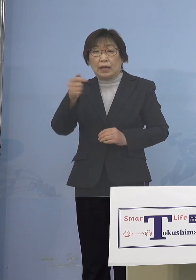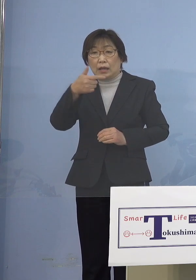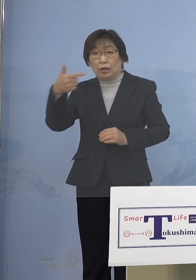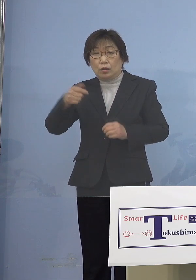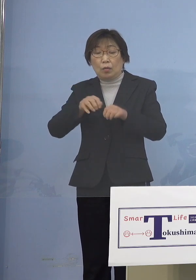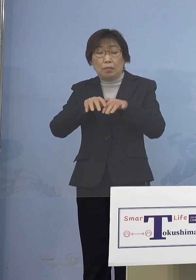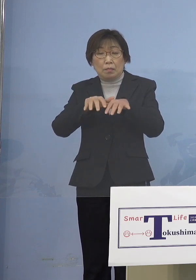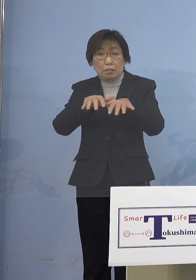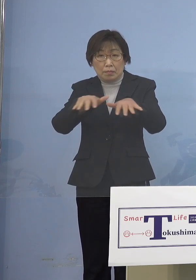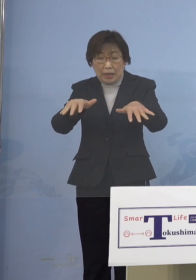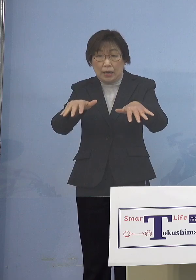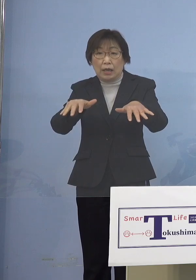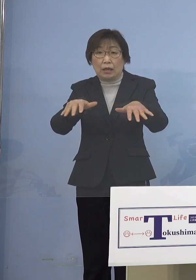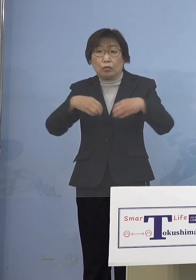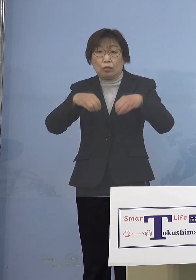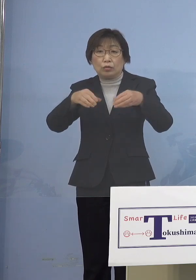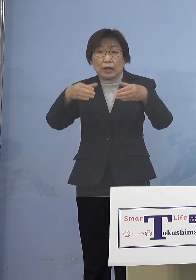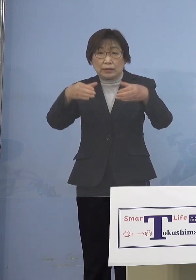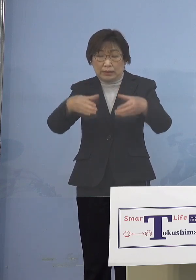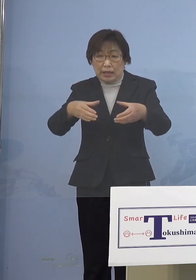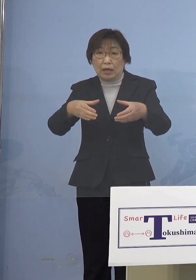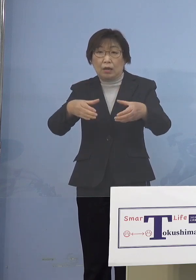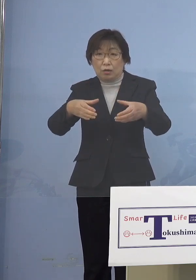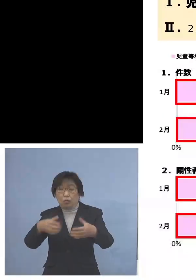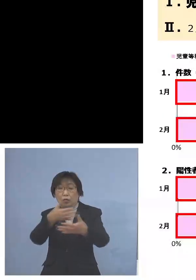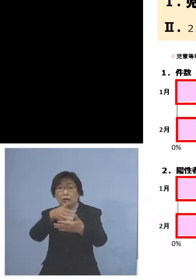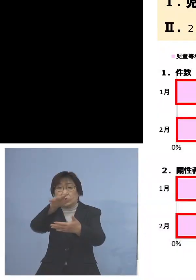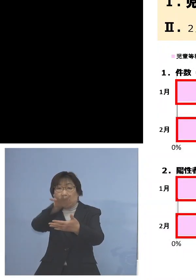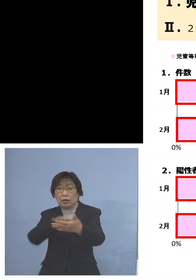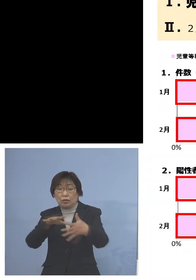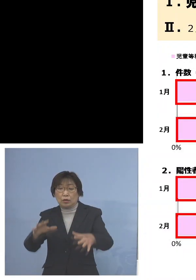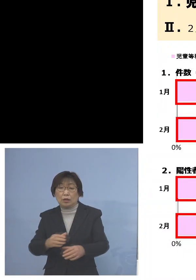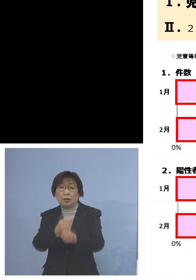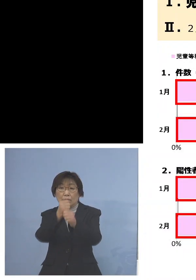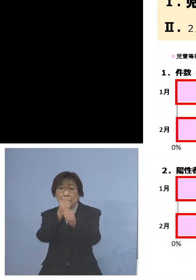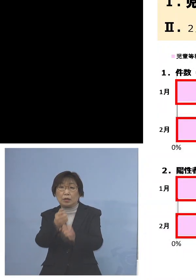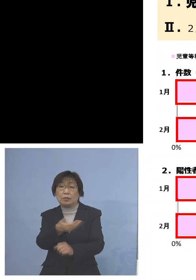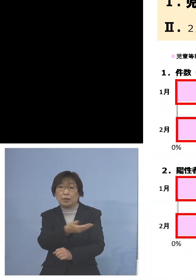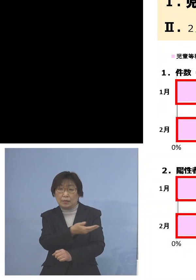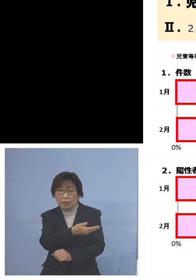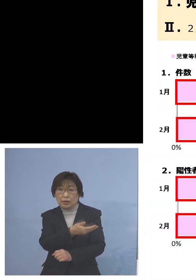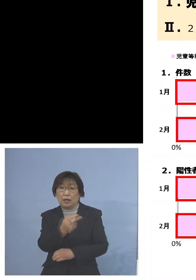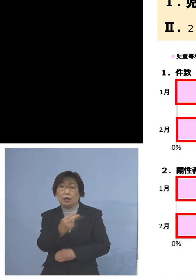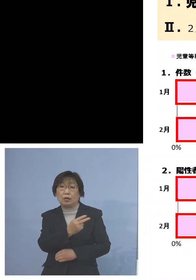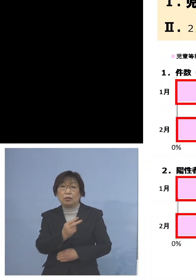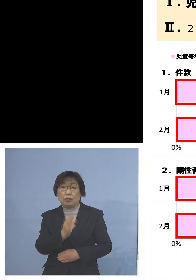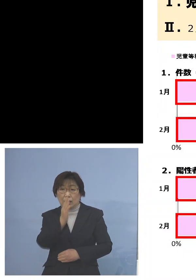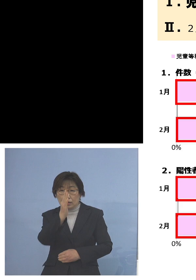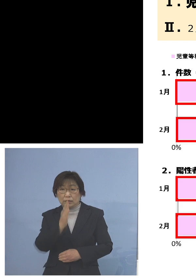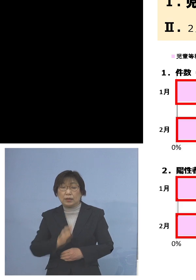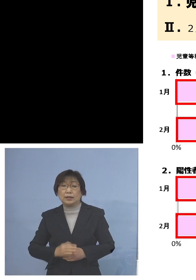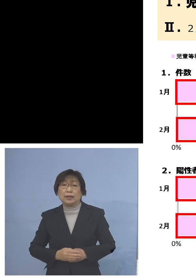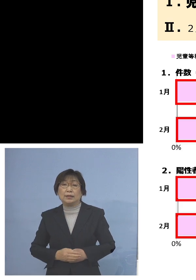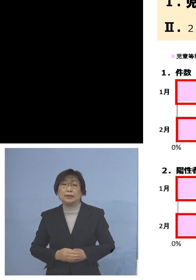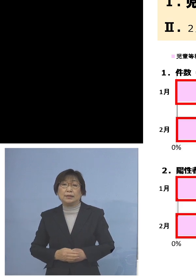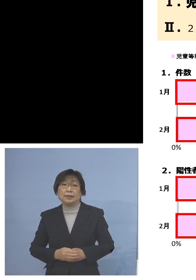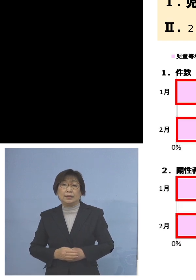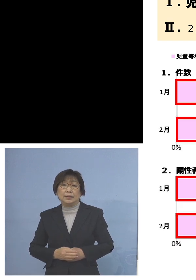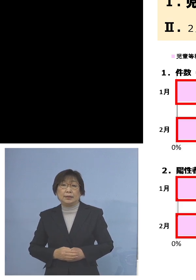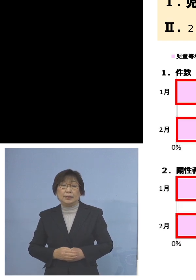さらに一覧表に取りまとめさせて いただいたので、こちらを ご覧いただきたいと思います